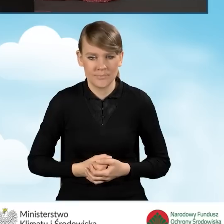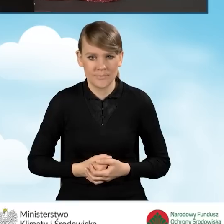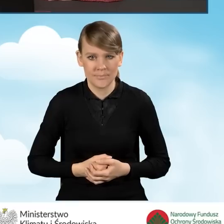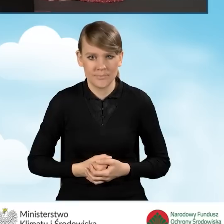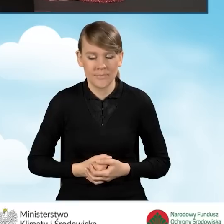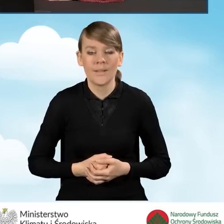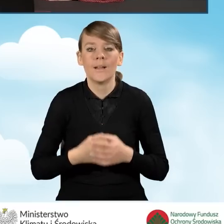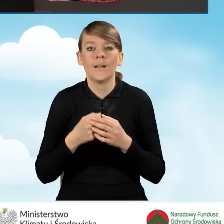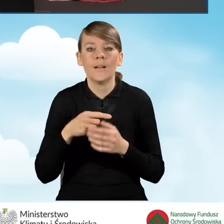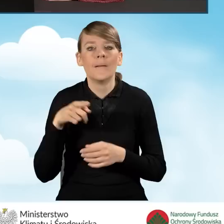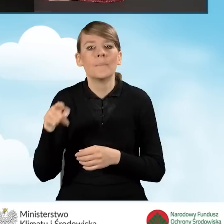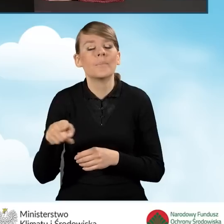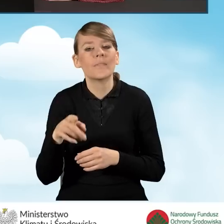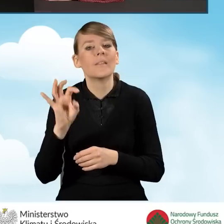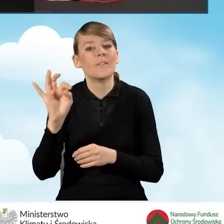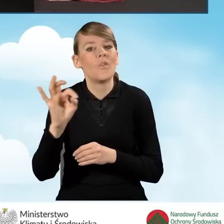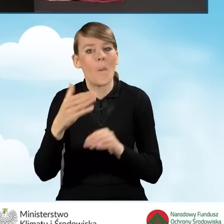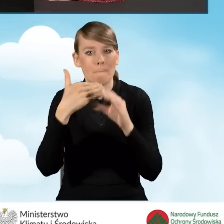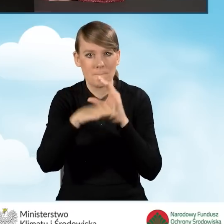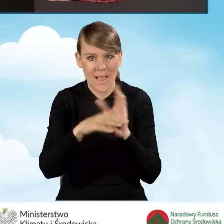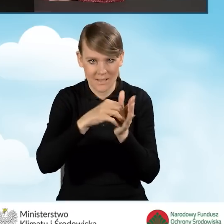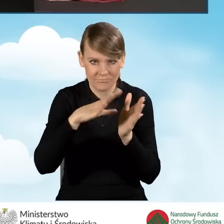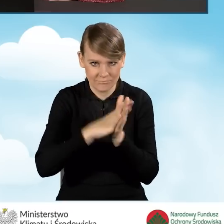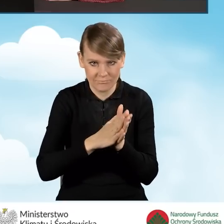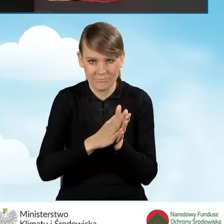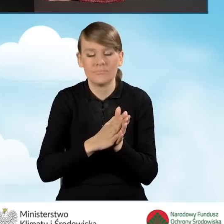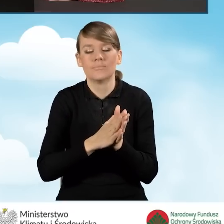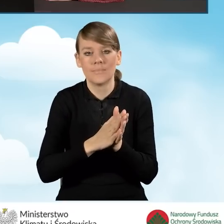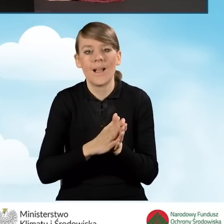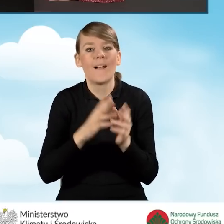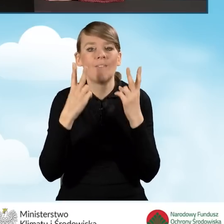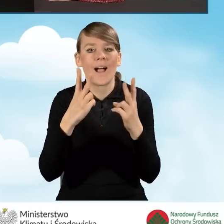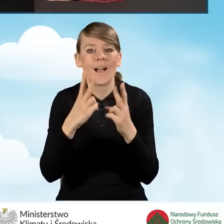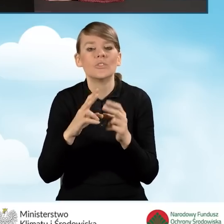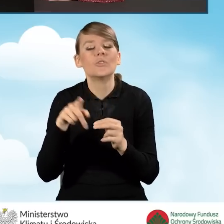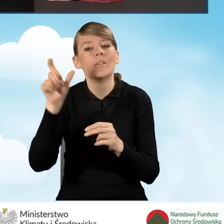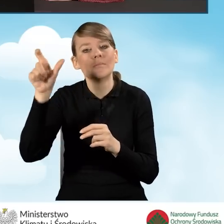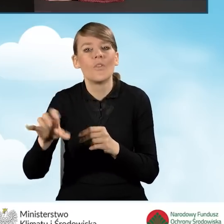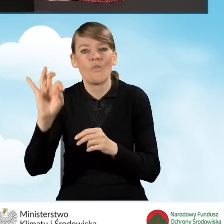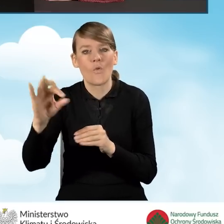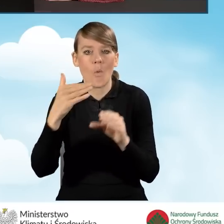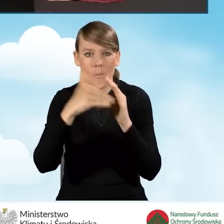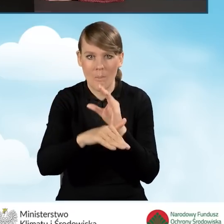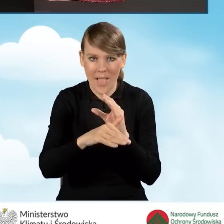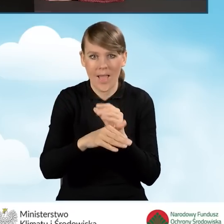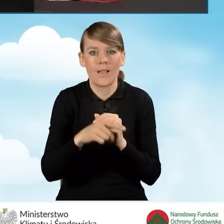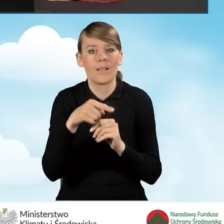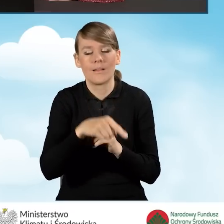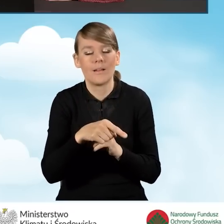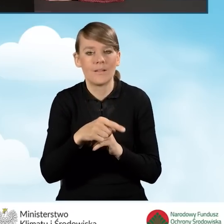Bardzo ważne, aby ten e-mail był wpisany poprawnie, ponieważ jeżeli beneficjent złoży zgodę o kontakt,